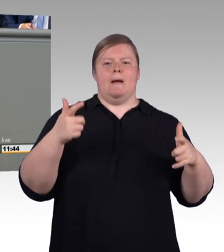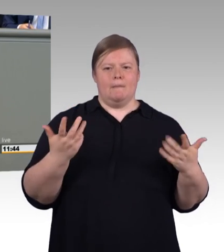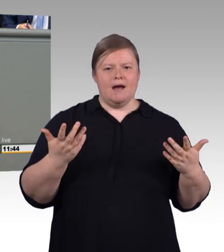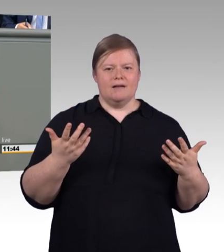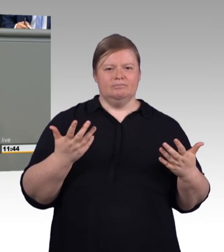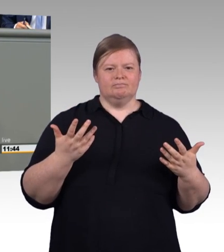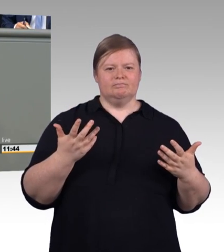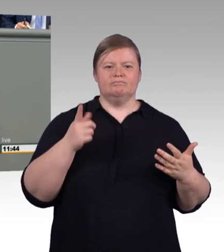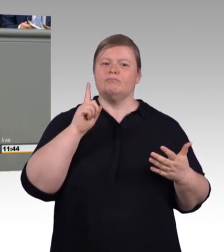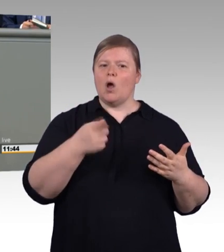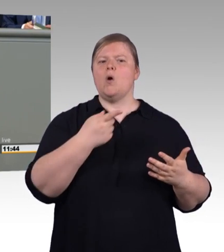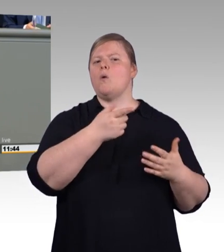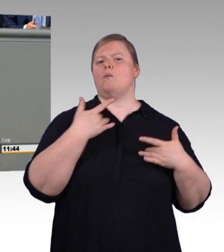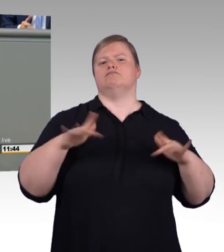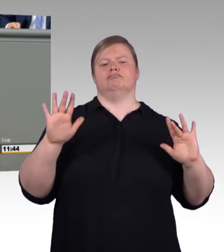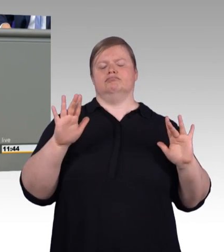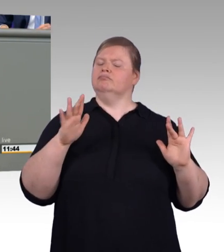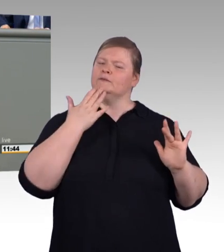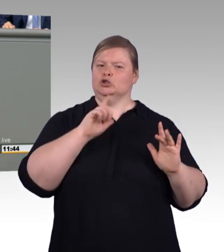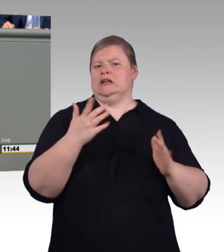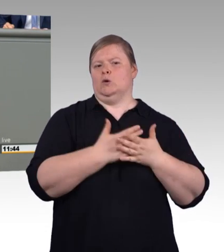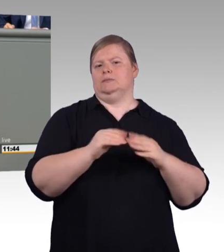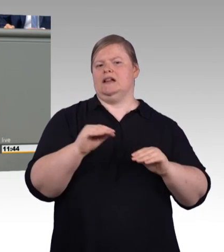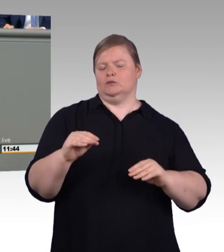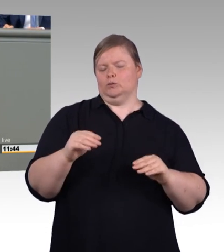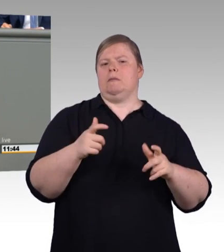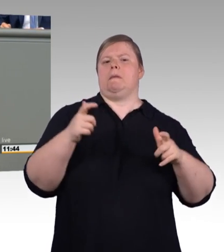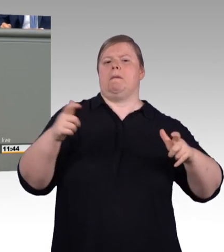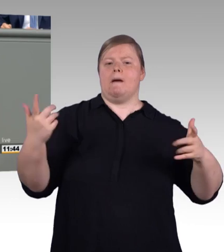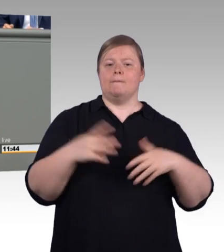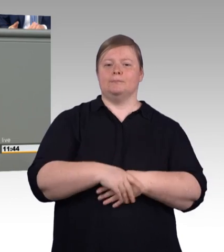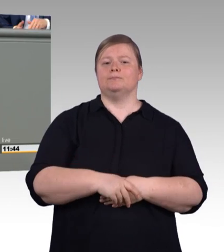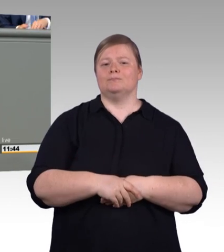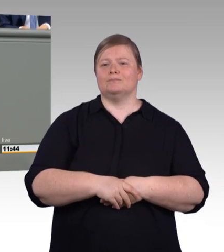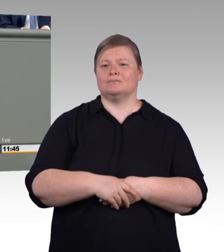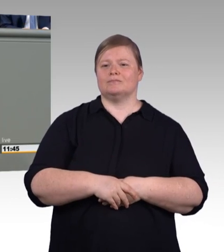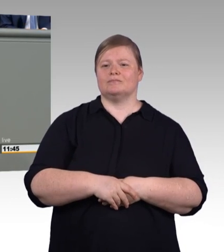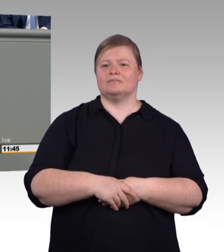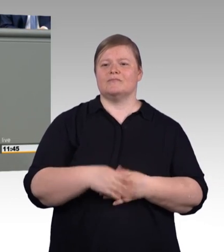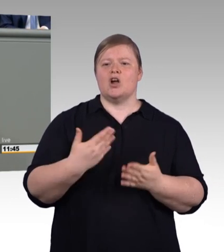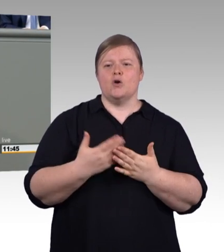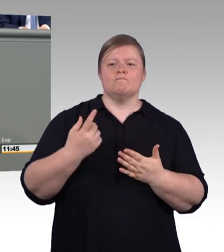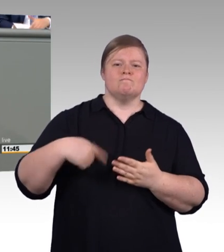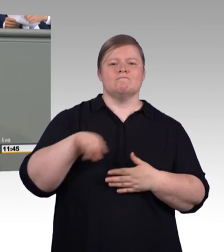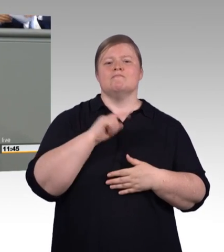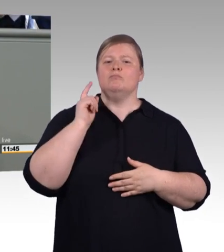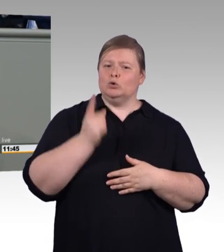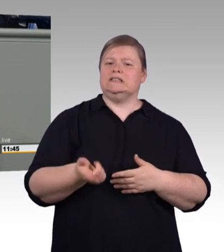Und was zu verbessern ist, sind die Ausbildungsbedingungen. Wir, die SPD, sind stolz darauf, dass wir die Mindestausbildungsvergütung